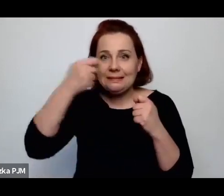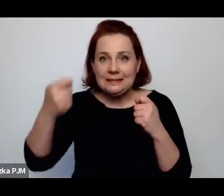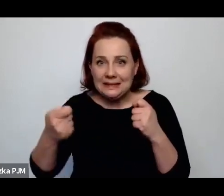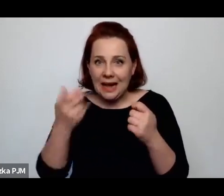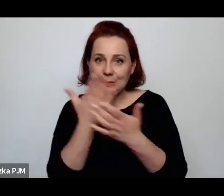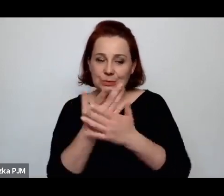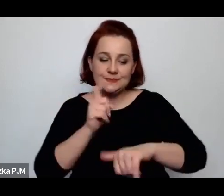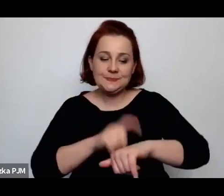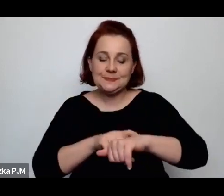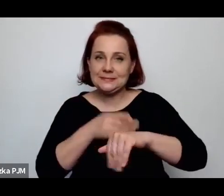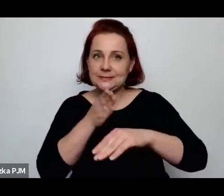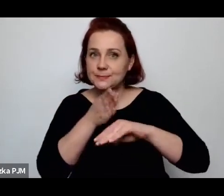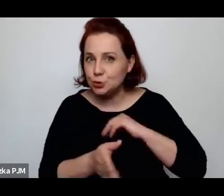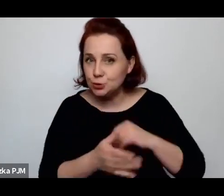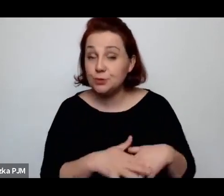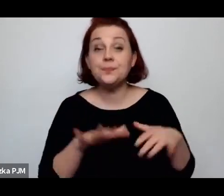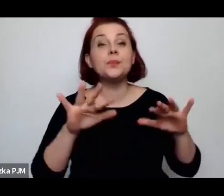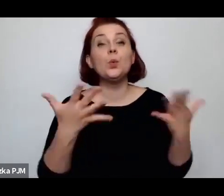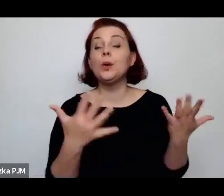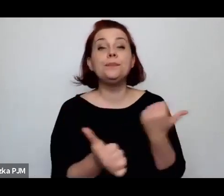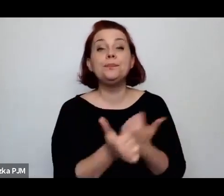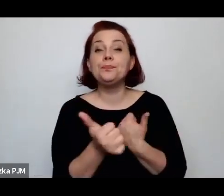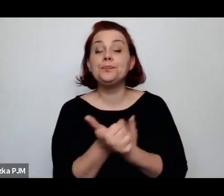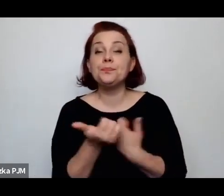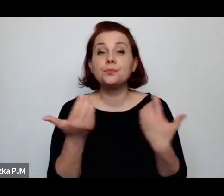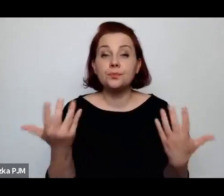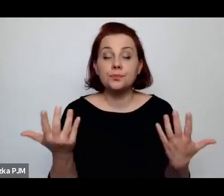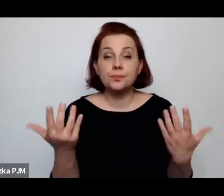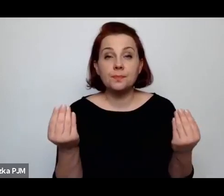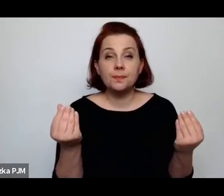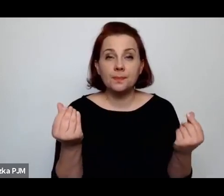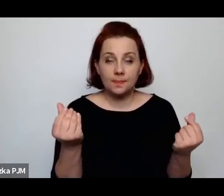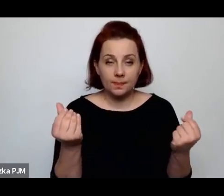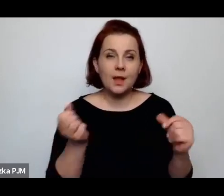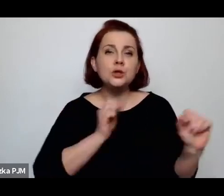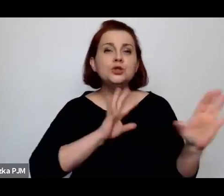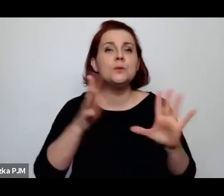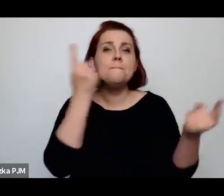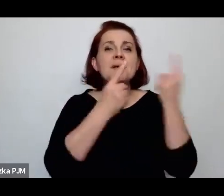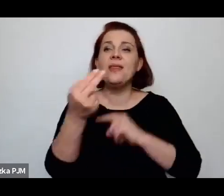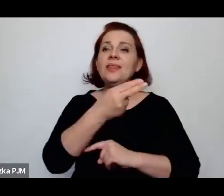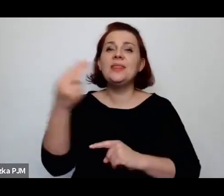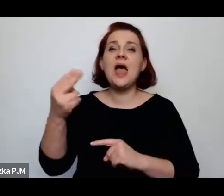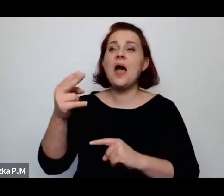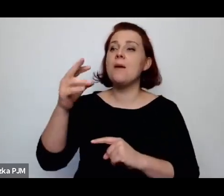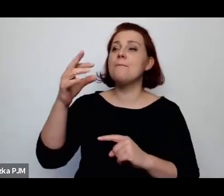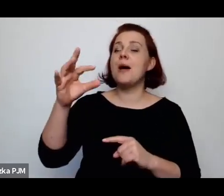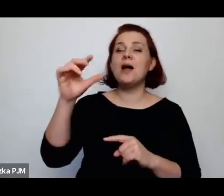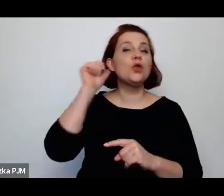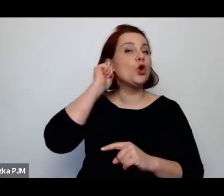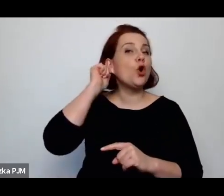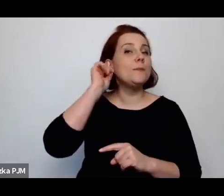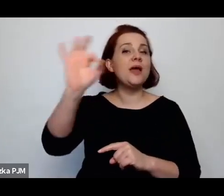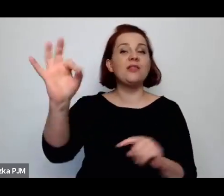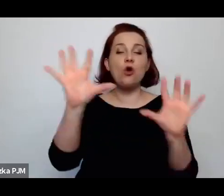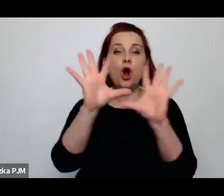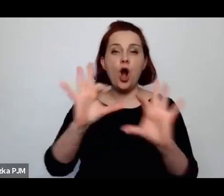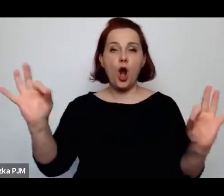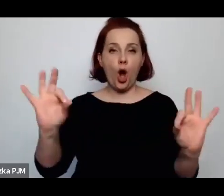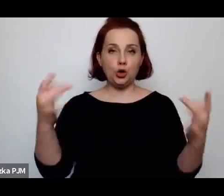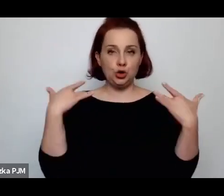ale chodzi mi właśnie o taki sposób myślenia o losie kobiety, który był dosyć jasno zdefiniowany